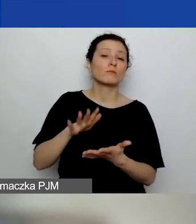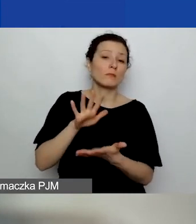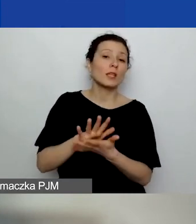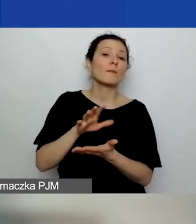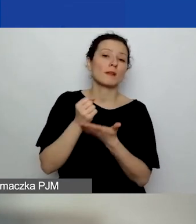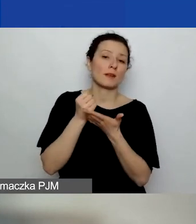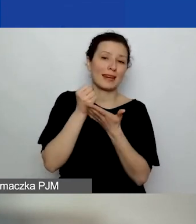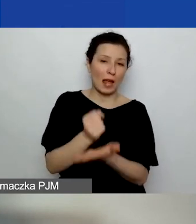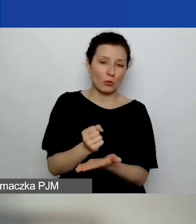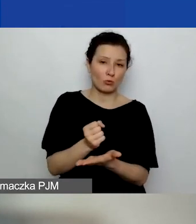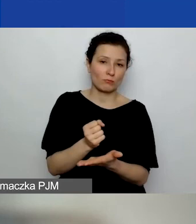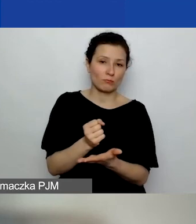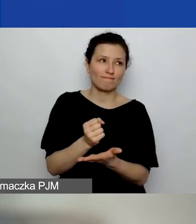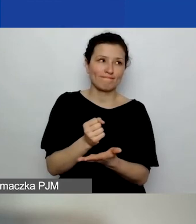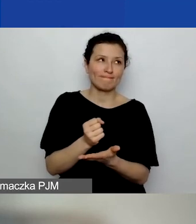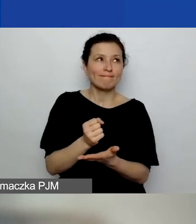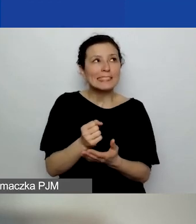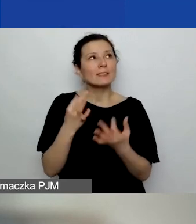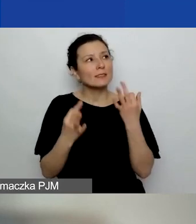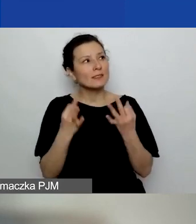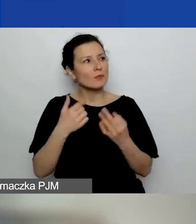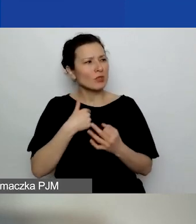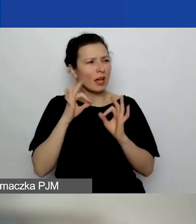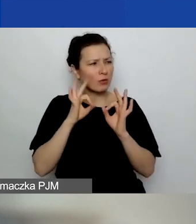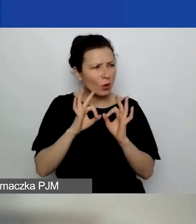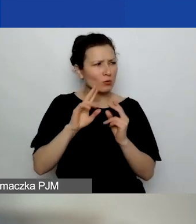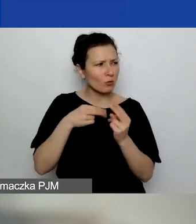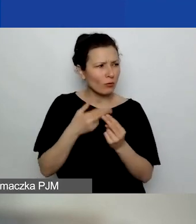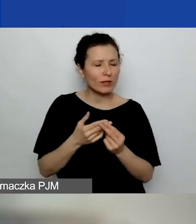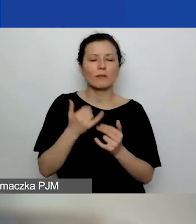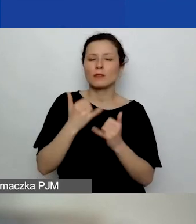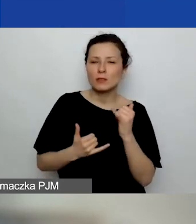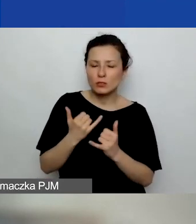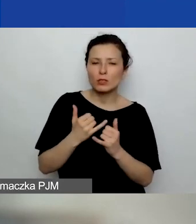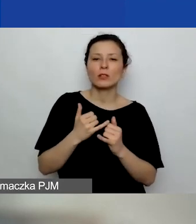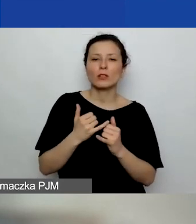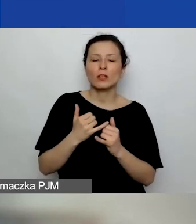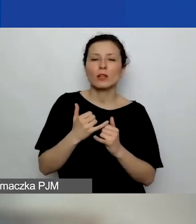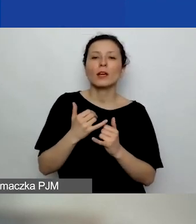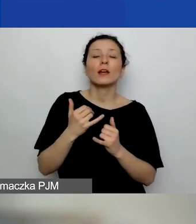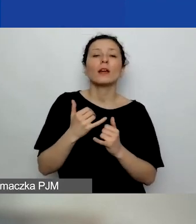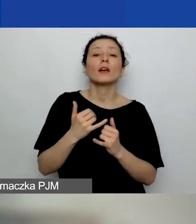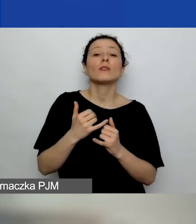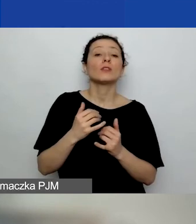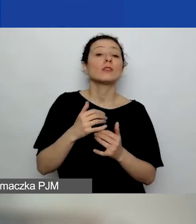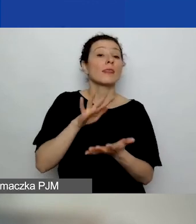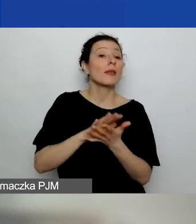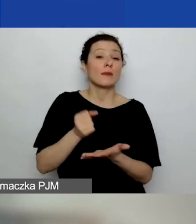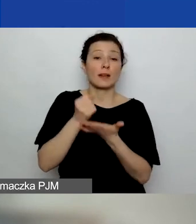Właśnie się zastanawiam, czy ja dobrze teraz mówię. Jeżeli to jest grant, w którym sprawozdanie musi być zatwierdzone,